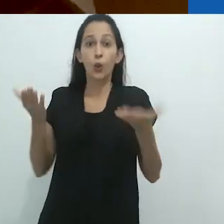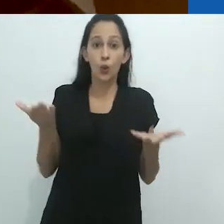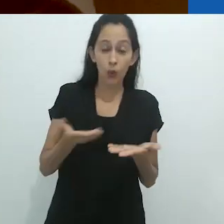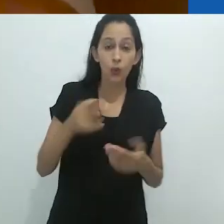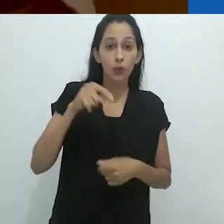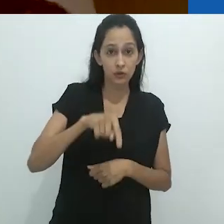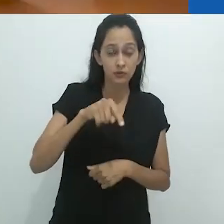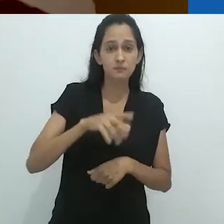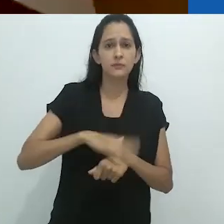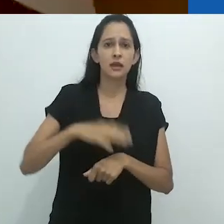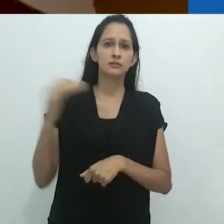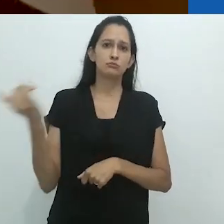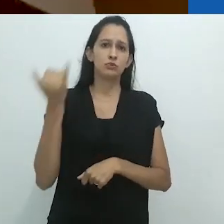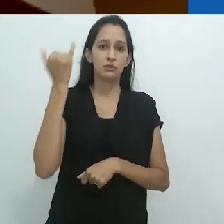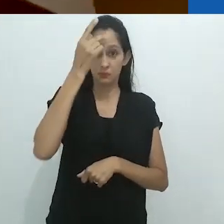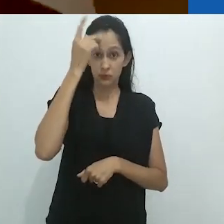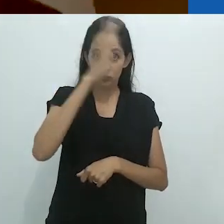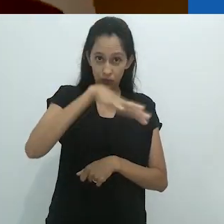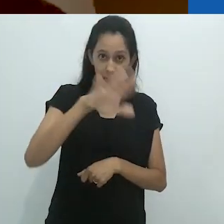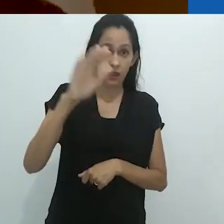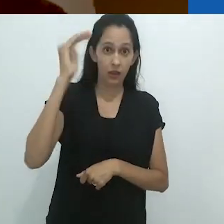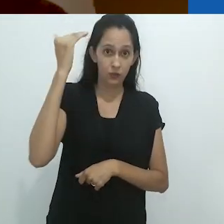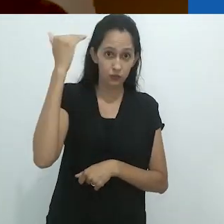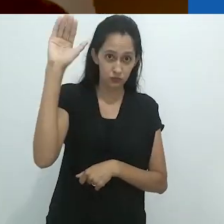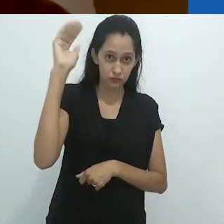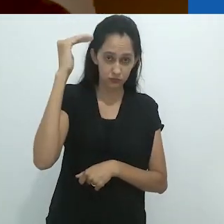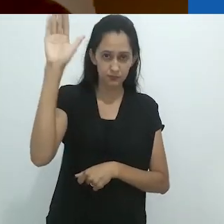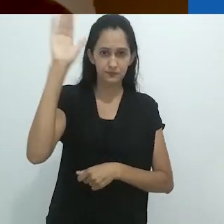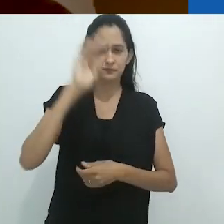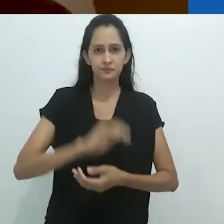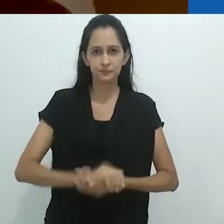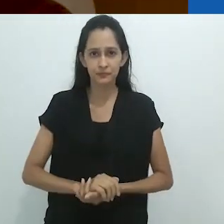é hoje a parte mais importante para os adultos